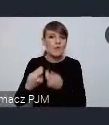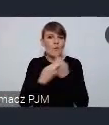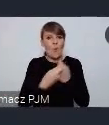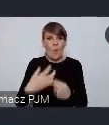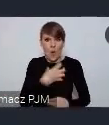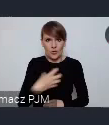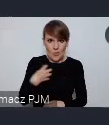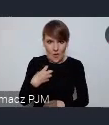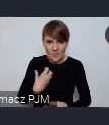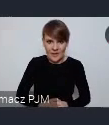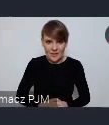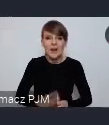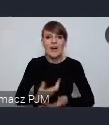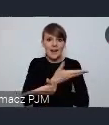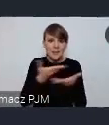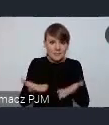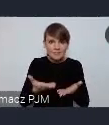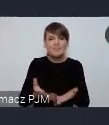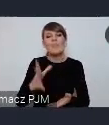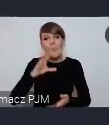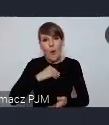żebyście to państwo swoich gości mogli tam zapraszać.